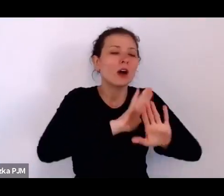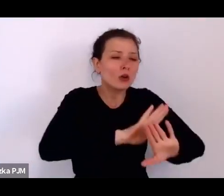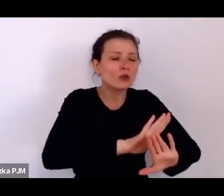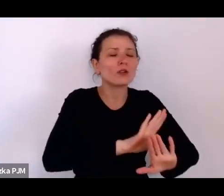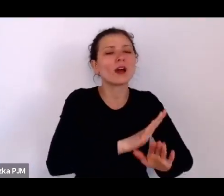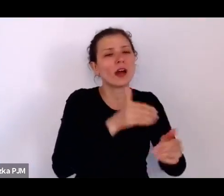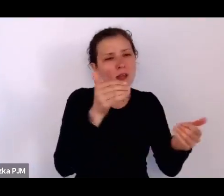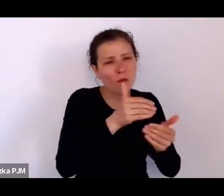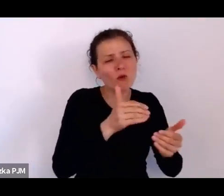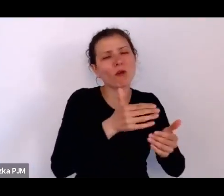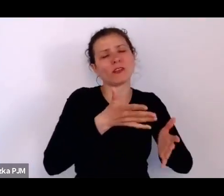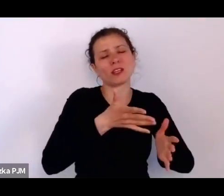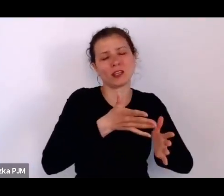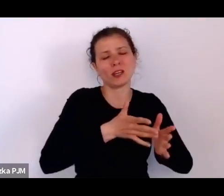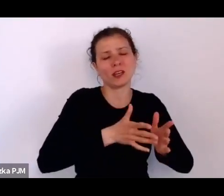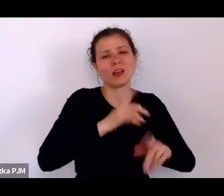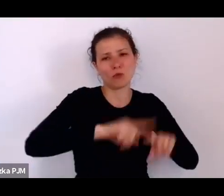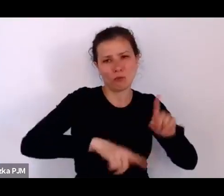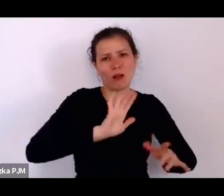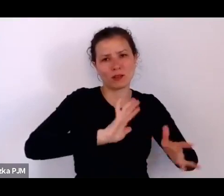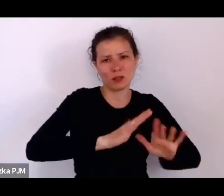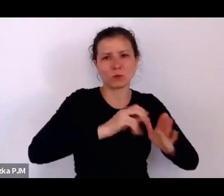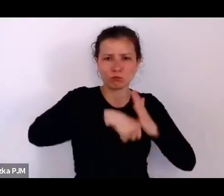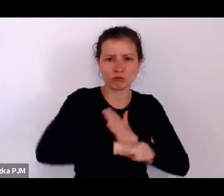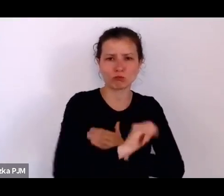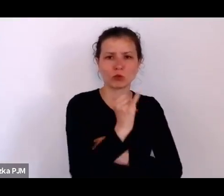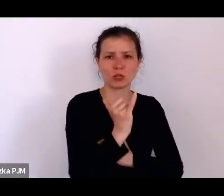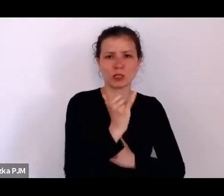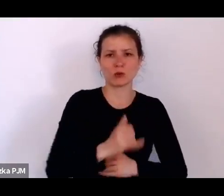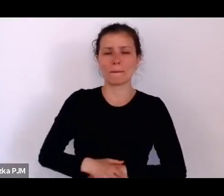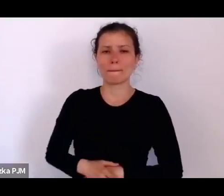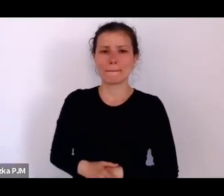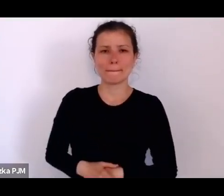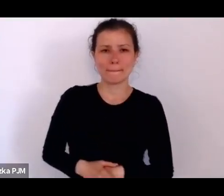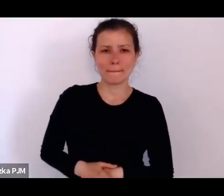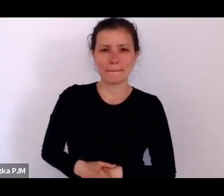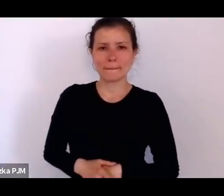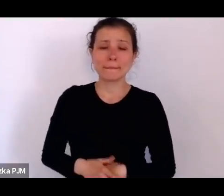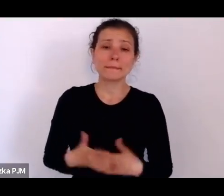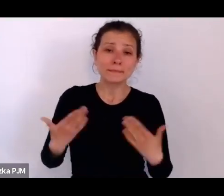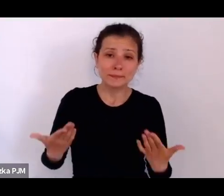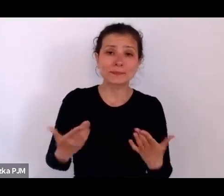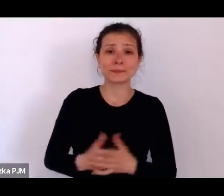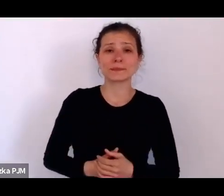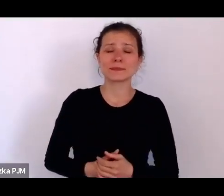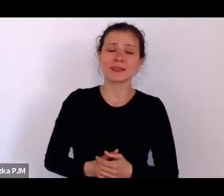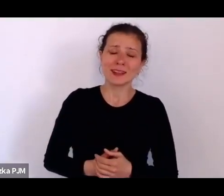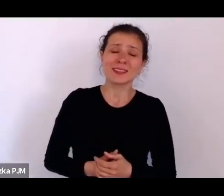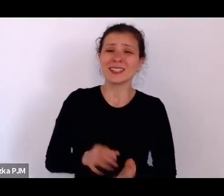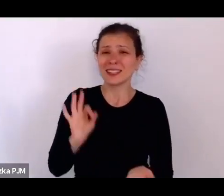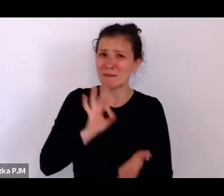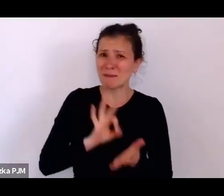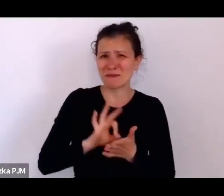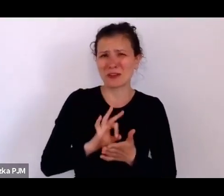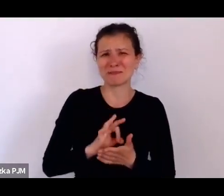W każdym razie, żeby tutaj – pewnie bardzo Państwa zanudzam tymi statystykami, ale